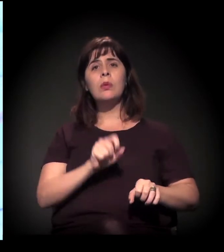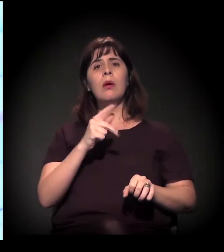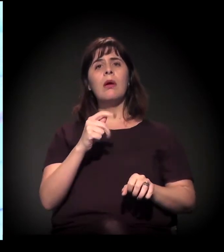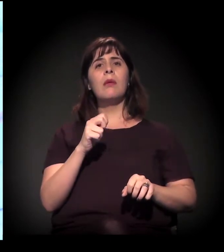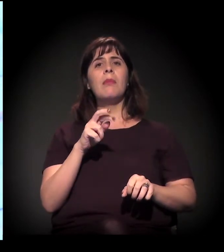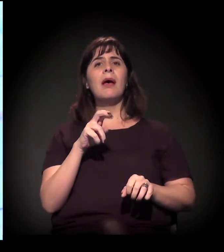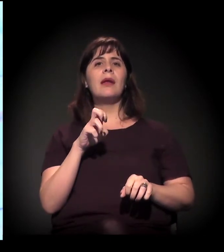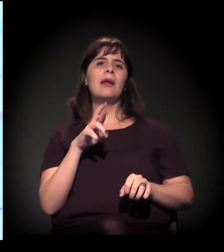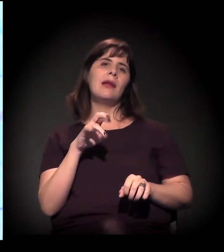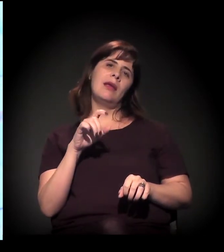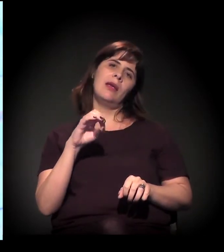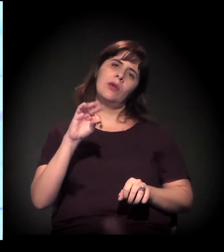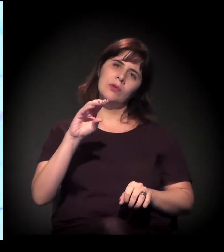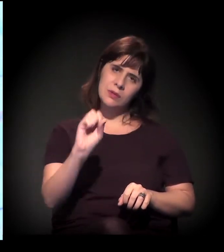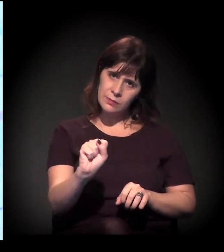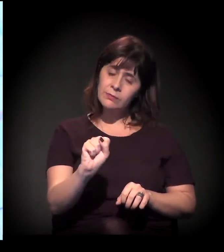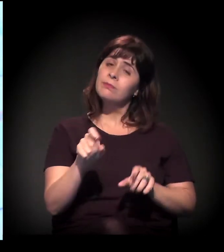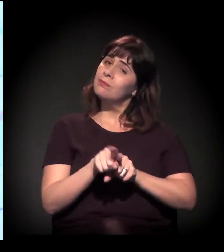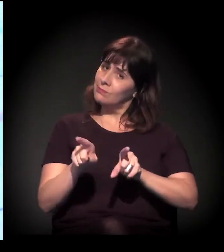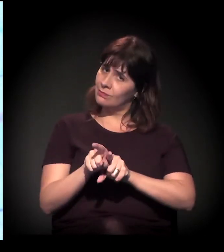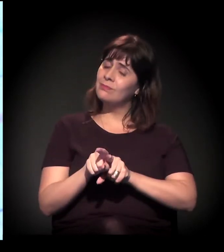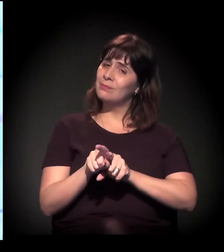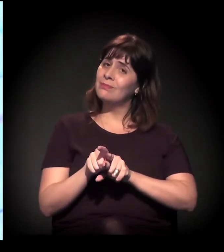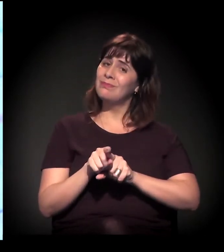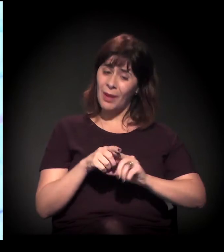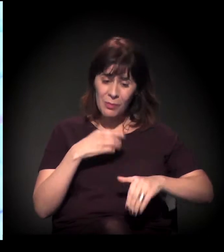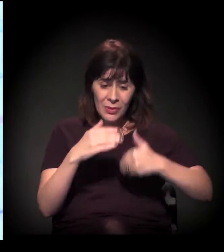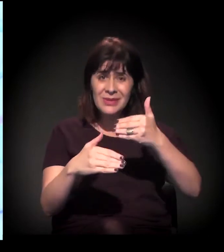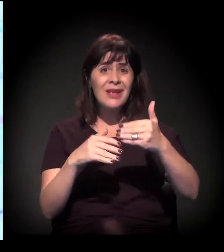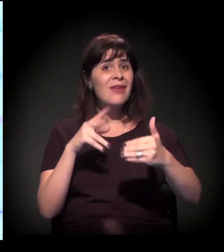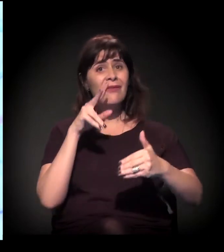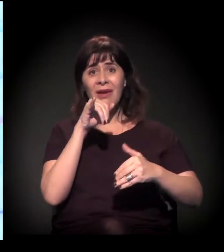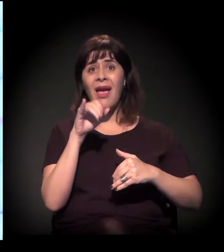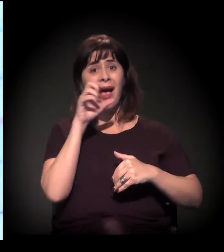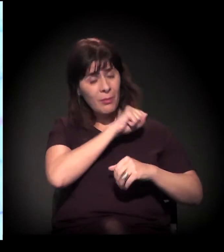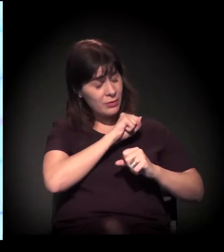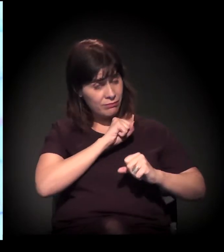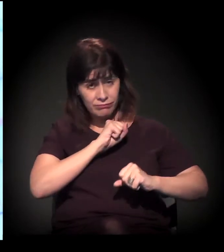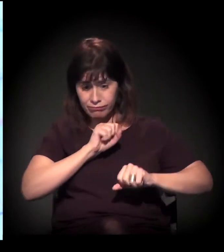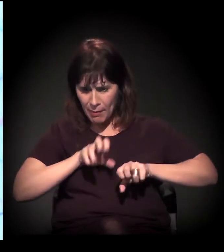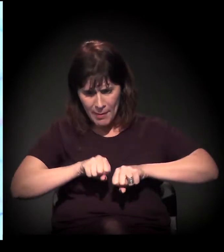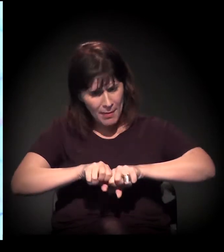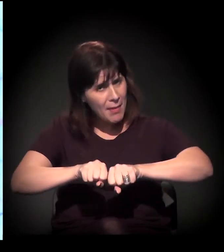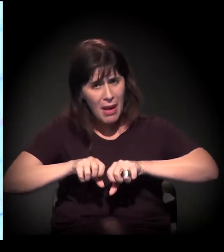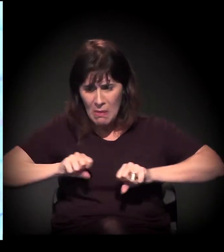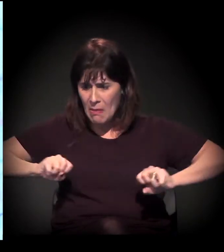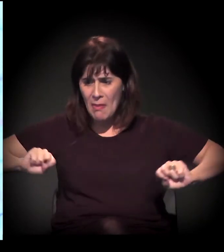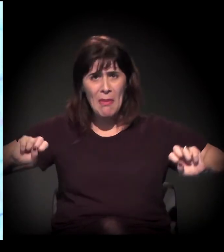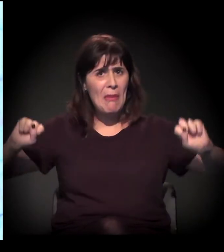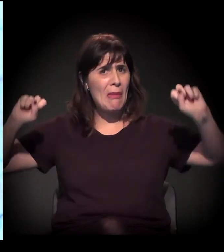onde esse processo vai se intensificando de uma forma alarmante. Então é toda a cidade.